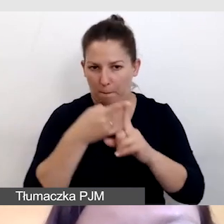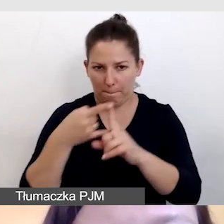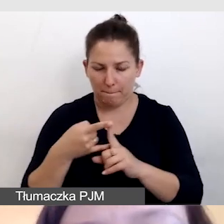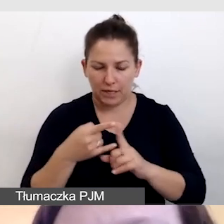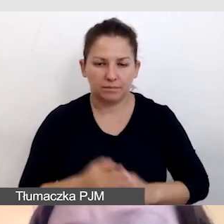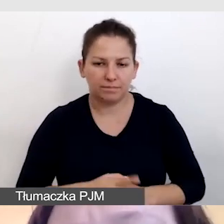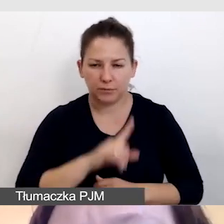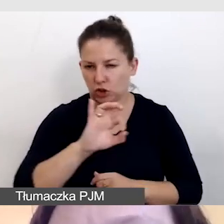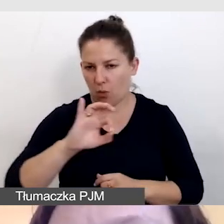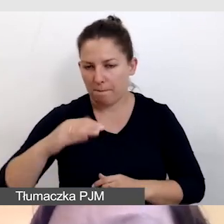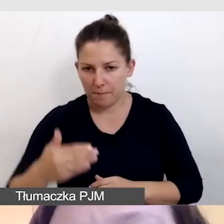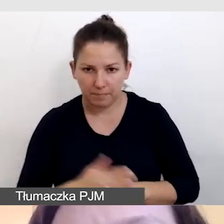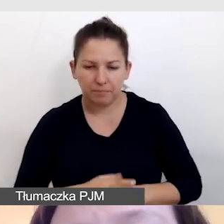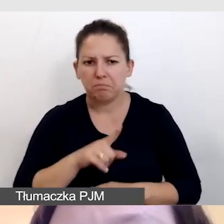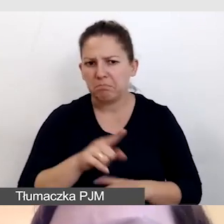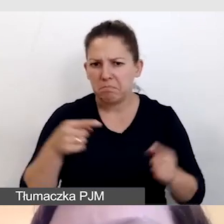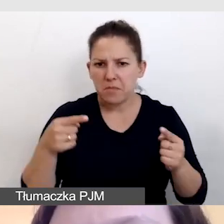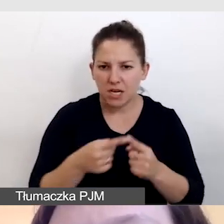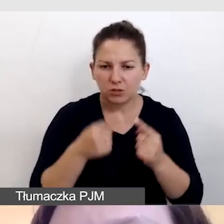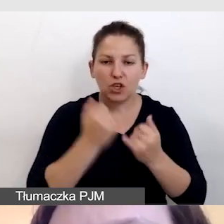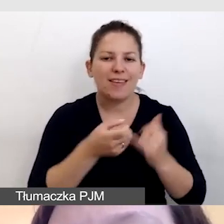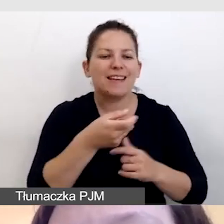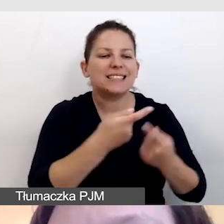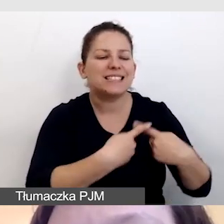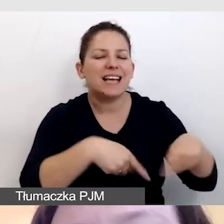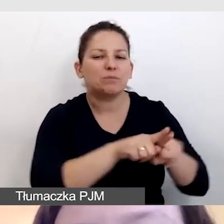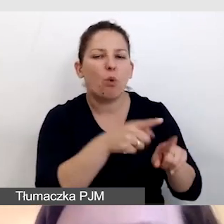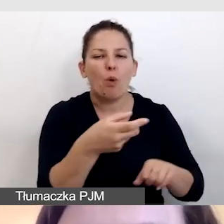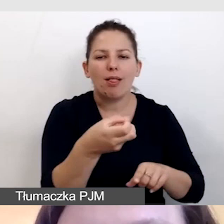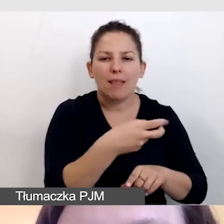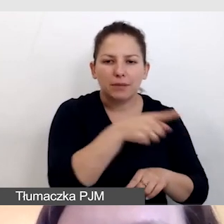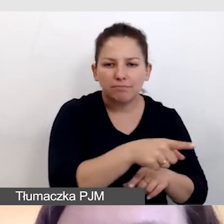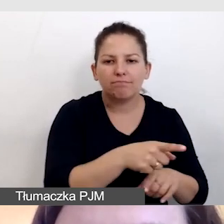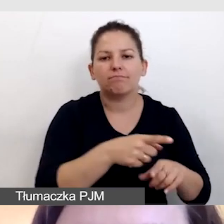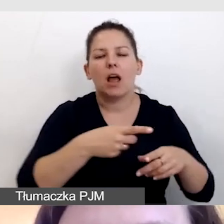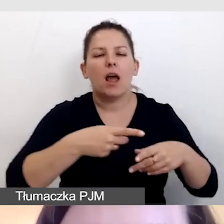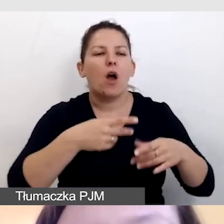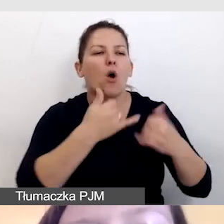Szczególnie się to sprawdza, jeśli napisowcy pracują online w różnych lokalizacjach.